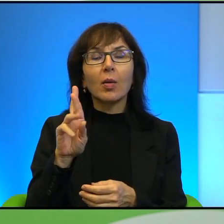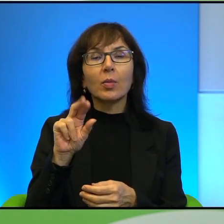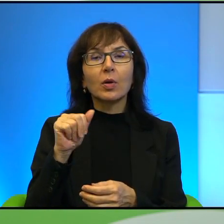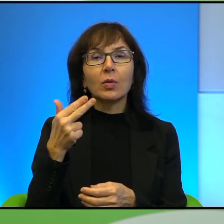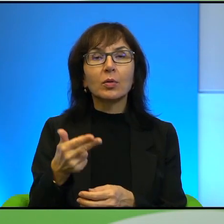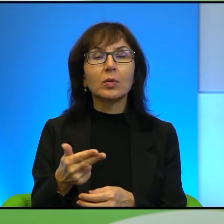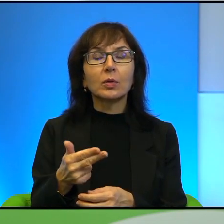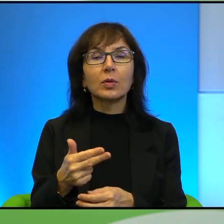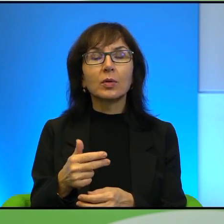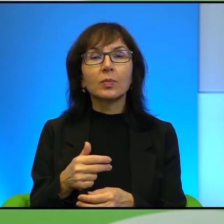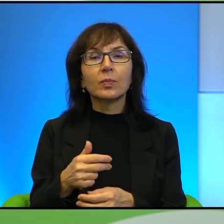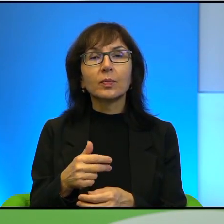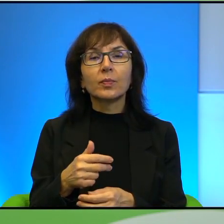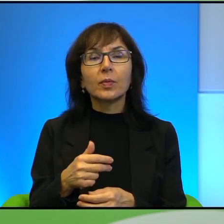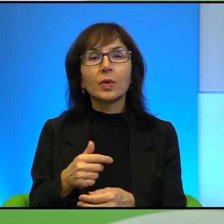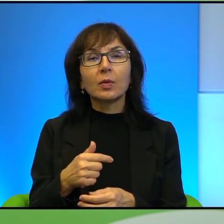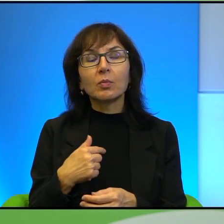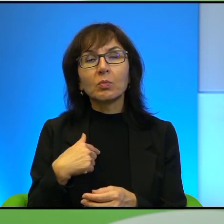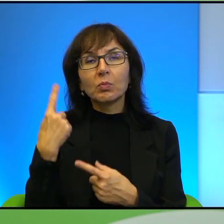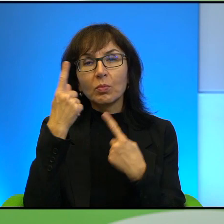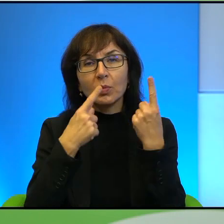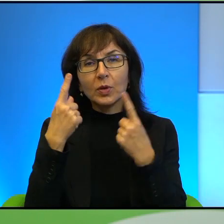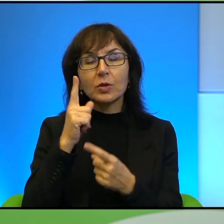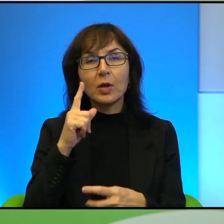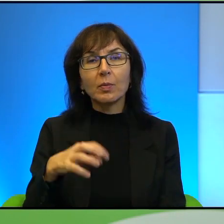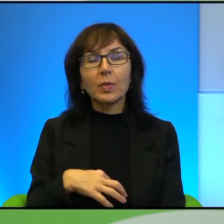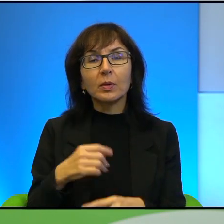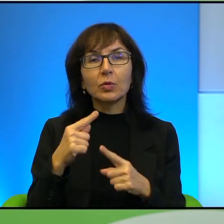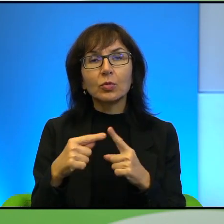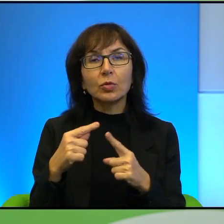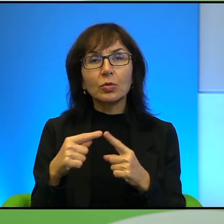i odnoszę wrażenie, że Pan ich tak troszkę traktuje może nie z góry,